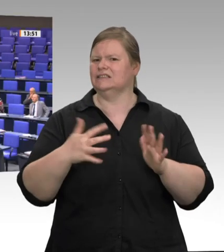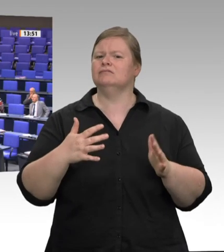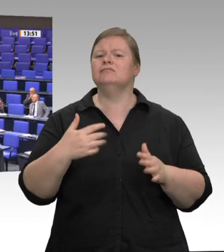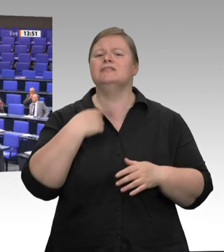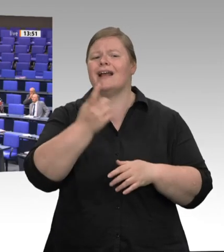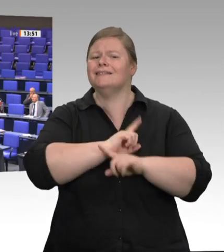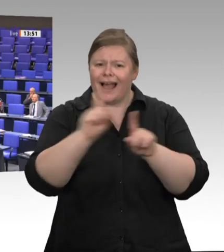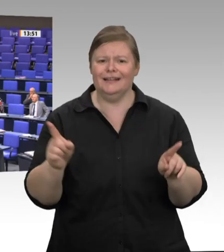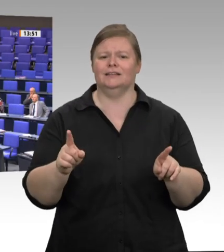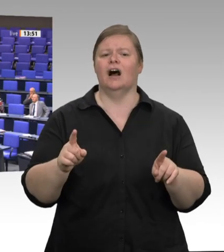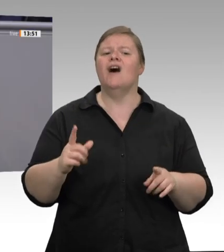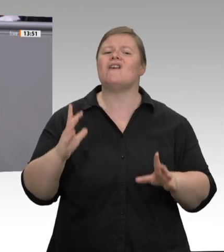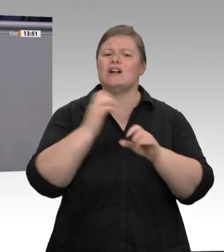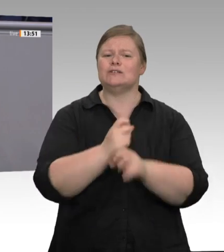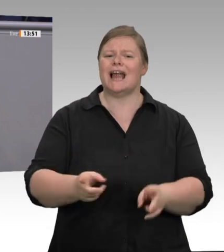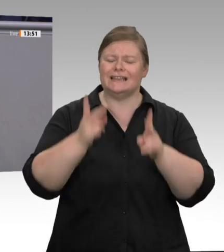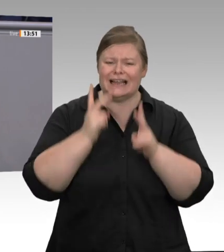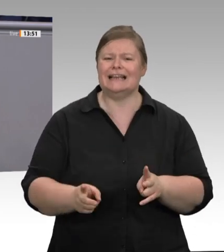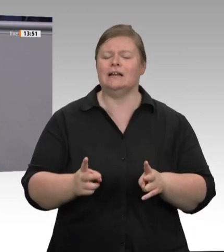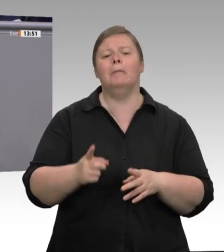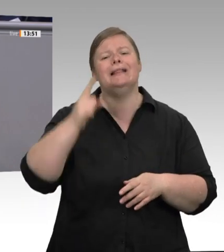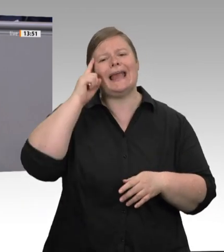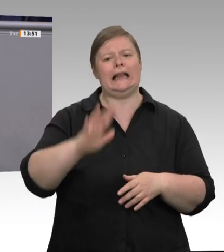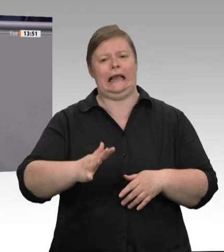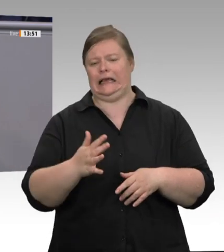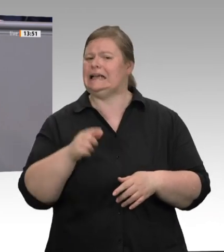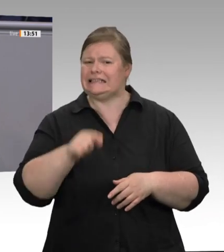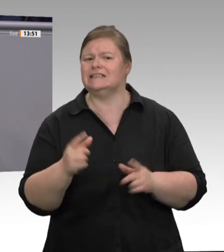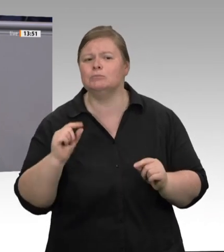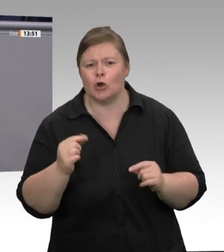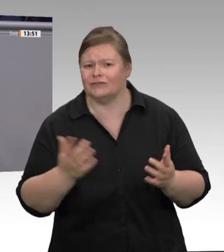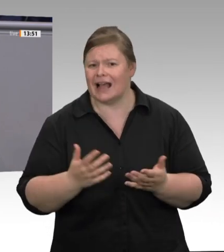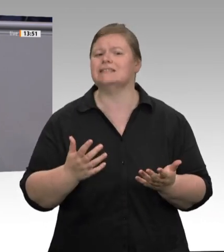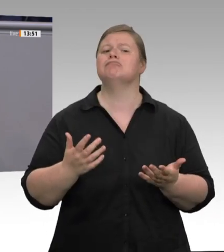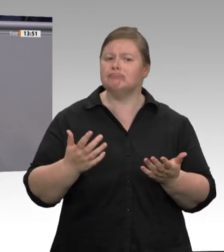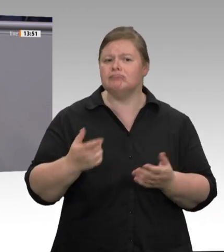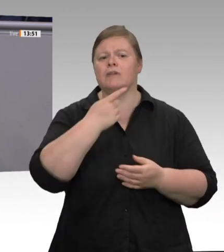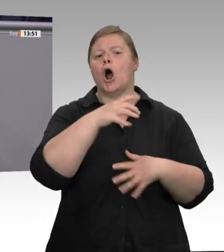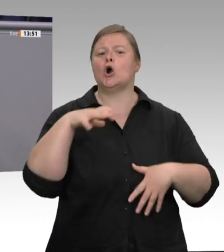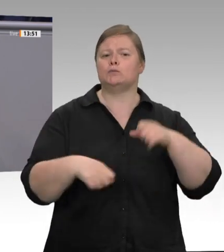Selbstverständlich müssen Aufsichtsbehörden endlich mit den nötigen Ressourcen ausgestattet